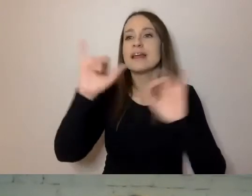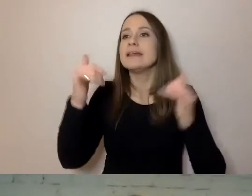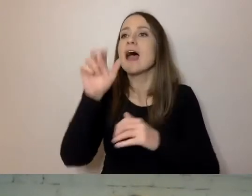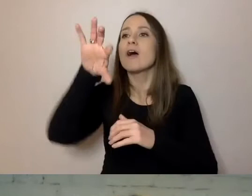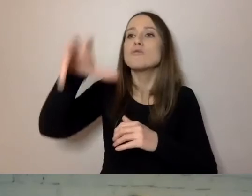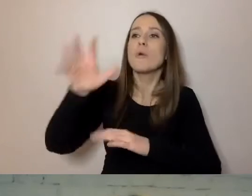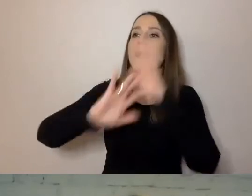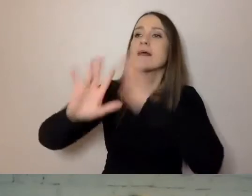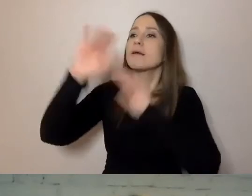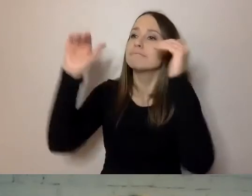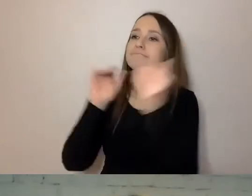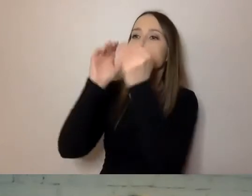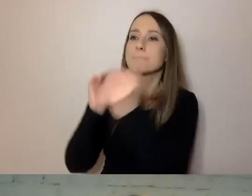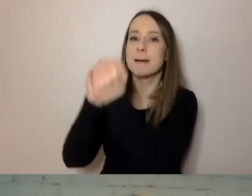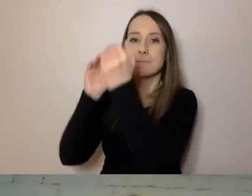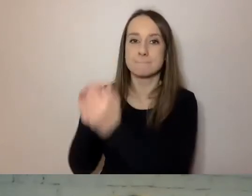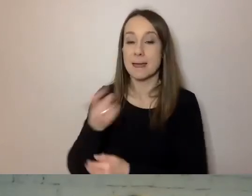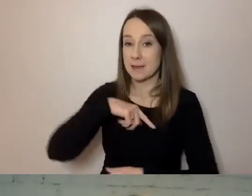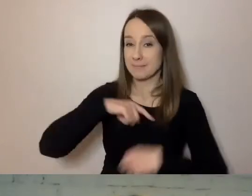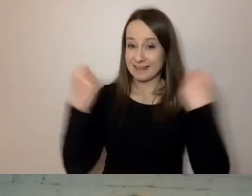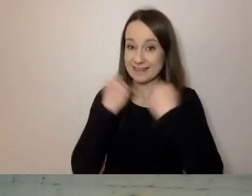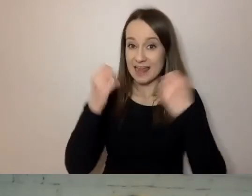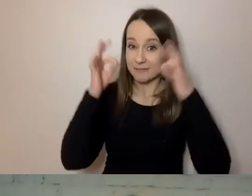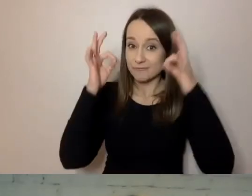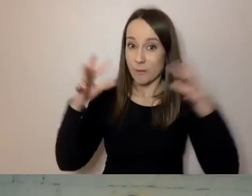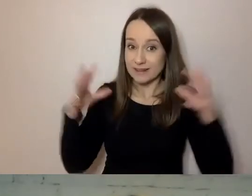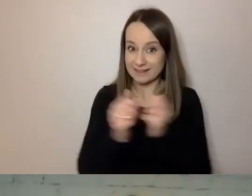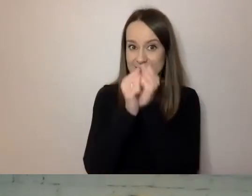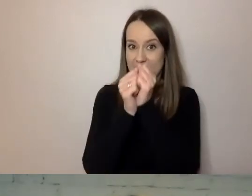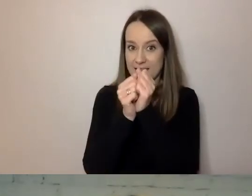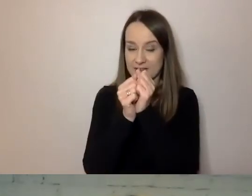Staramy się znaleźć najmniejszy wspólny mianownik -